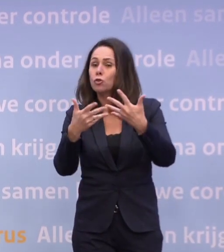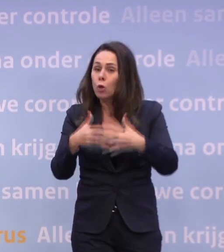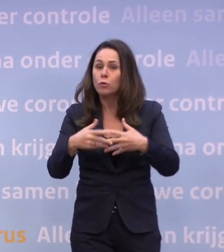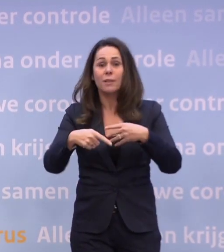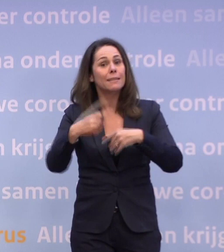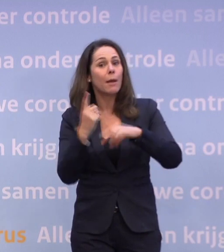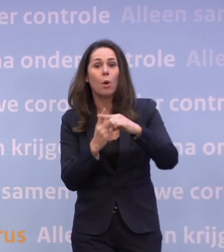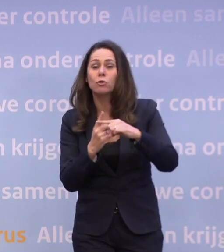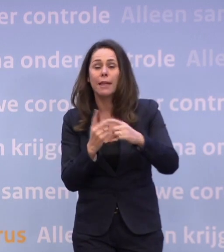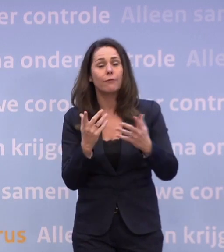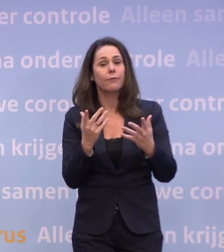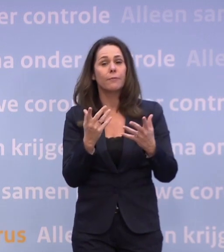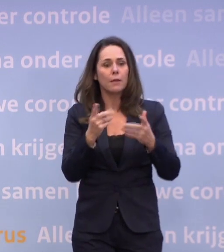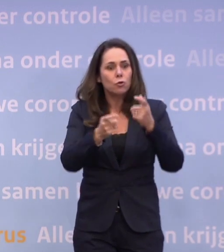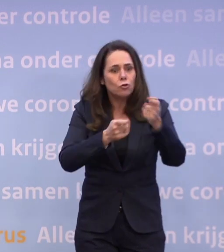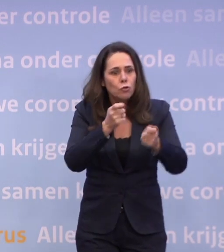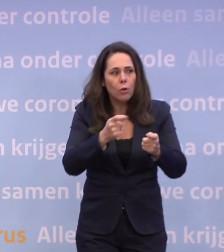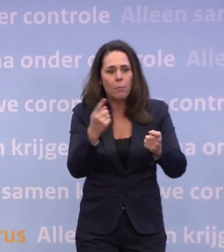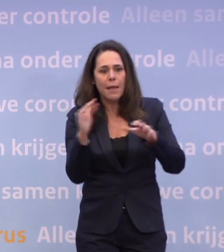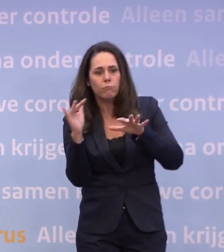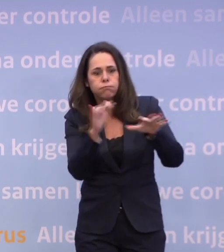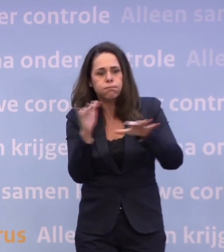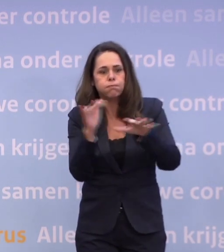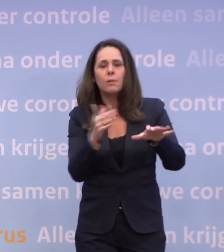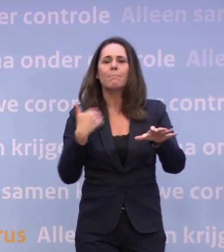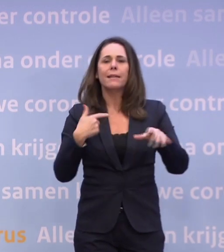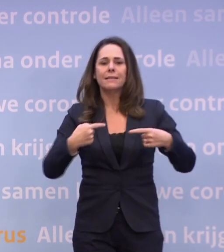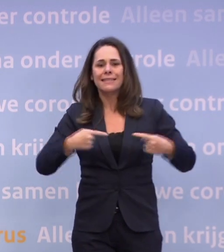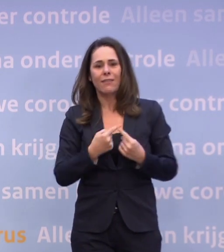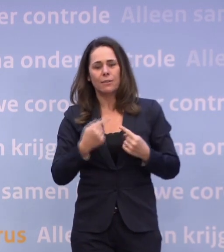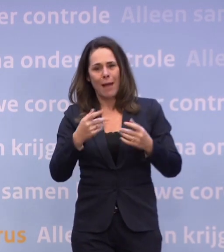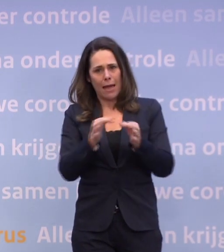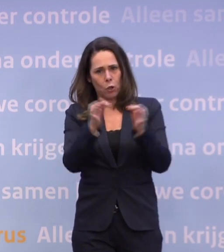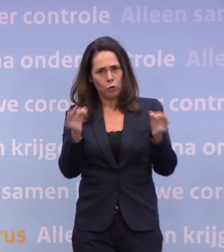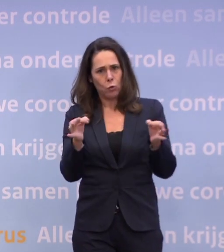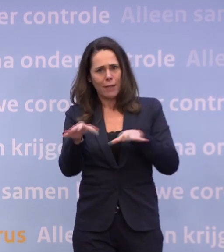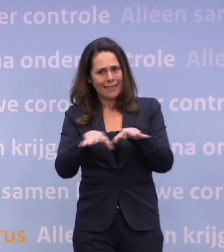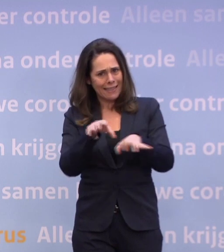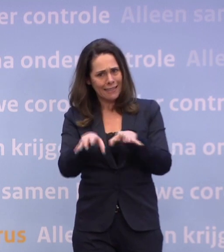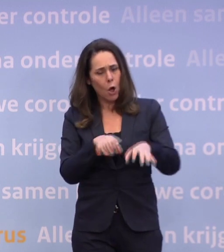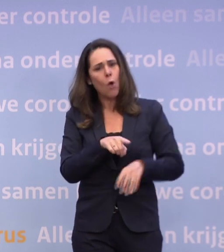...en je het risico loopt dat inderdaad de zorg, wat ik net zei overbelast raakt... ...en mensen met een kwetsbare gezondheid grotere risico's gaan lopen...